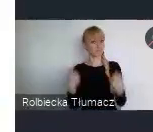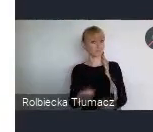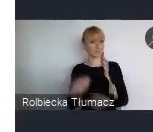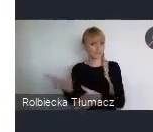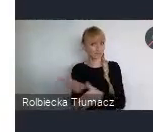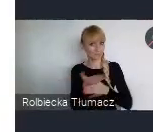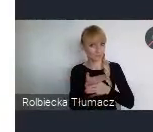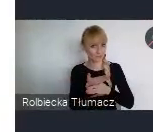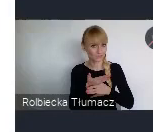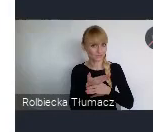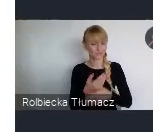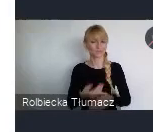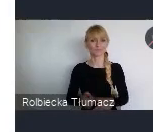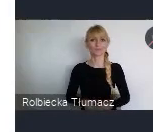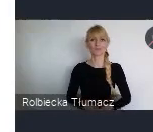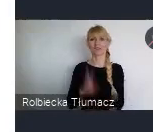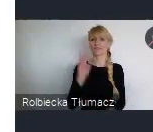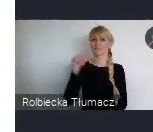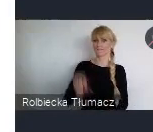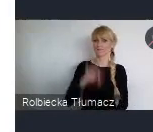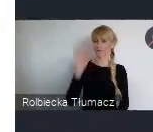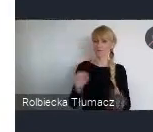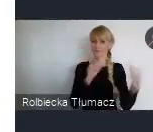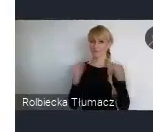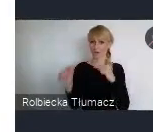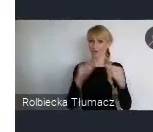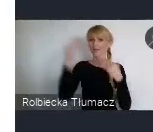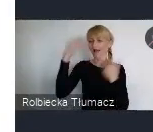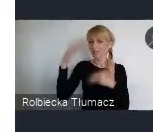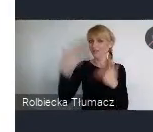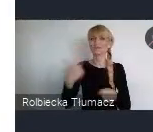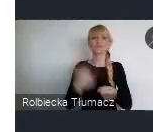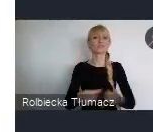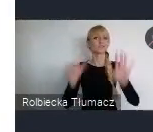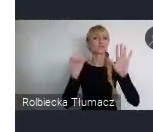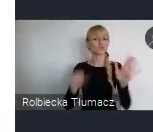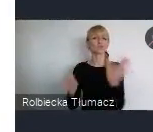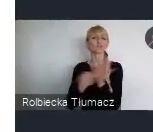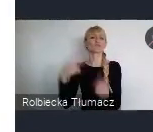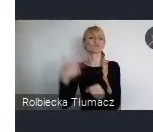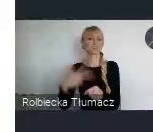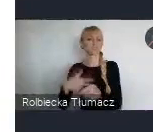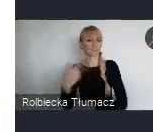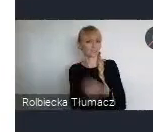na Word Urban Forum do Katowic. 26 do 30 czerwca wielkie wydarzenia.